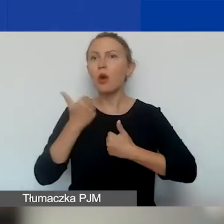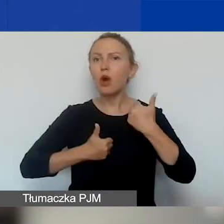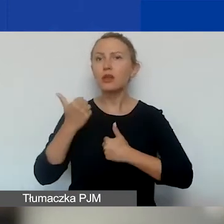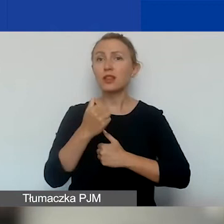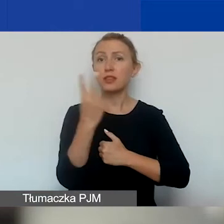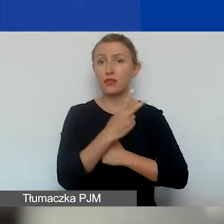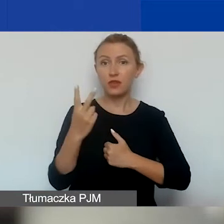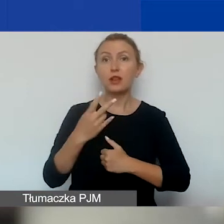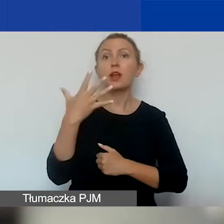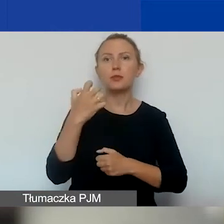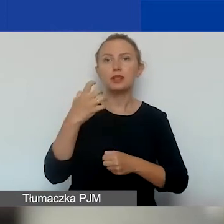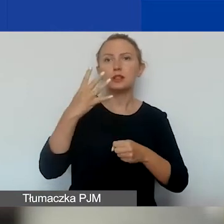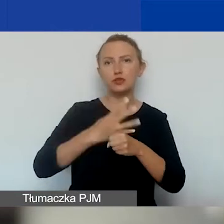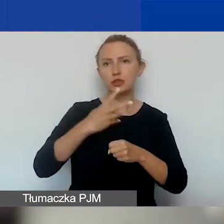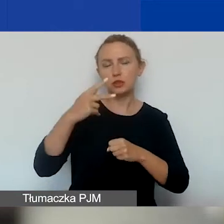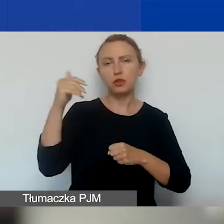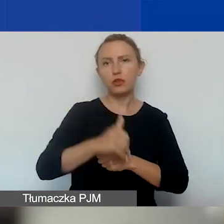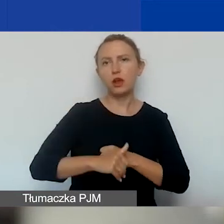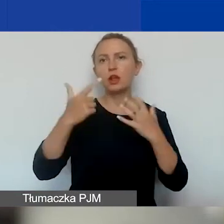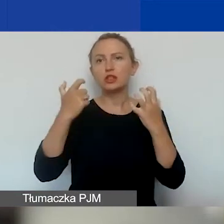to 542 070 euro.